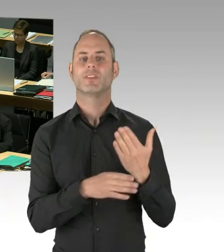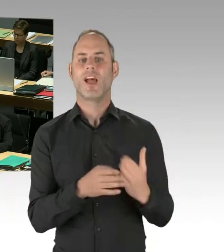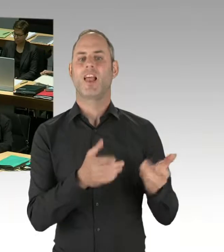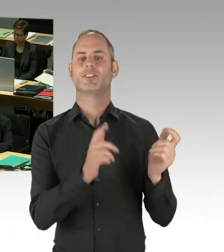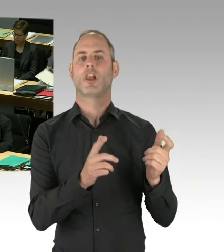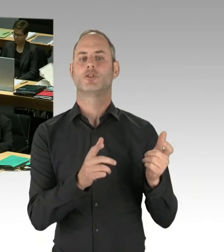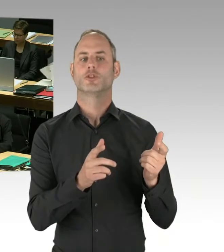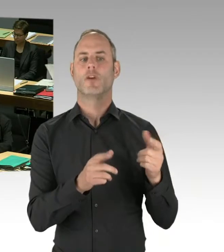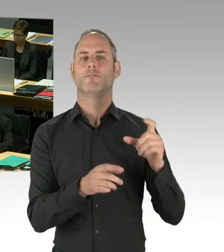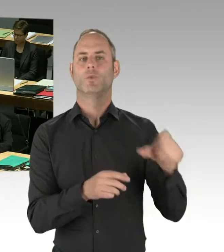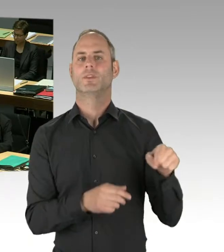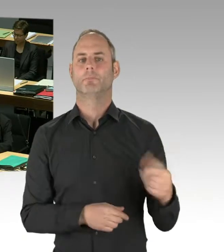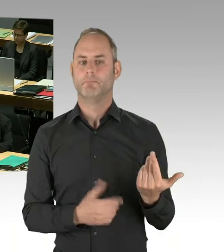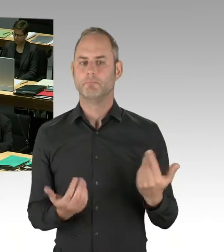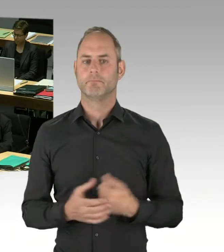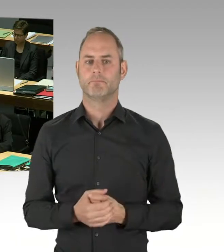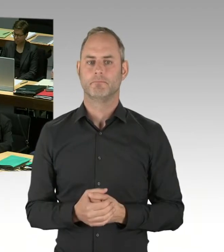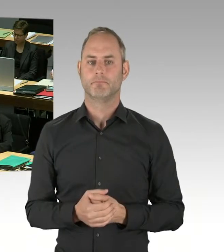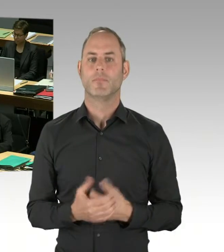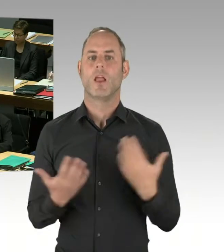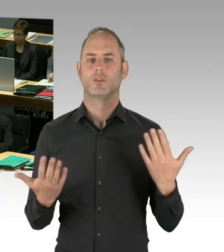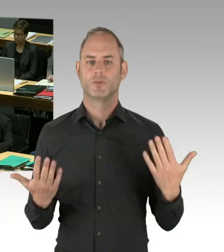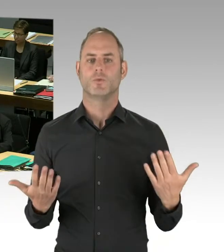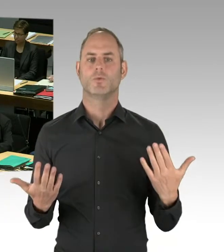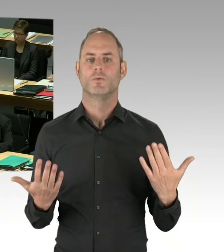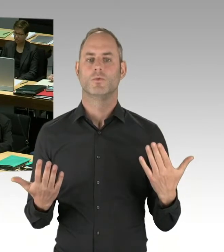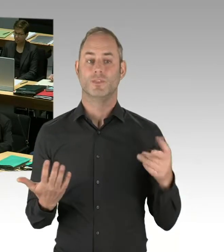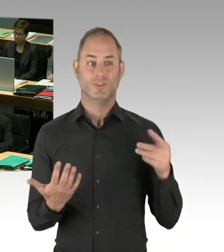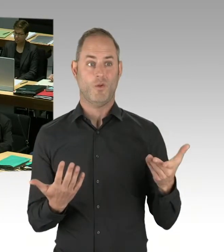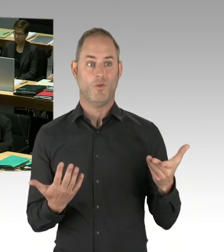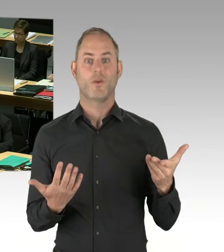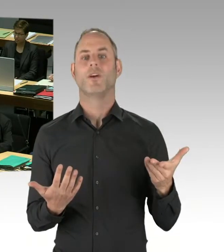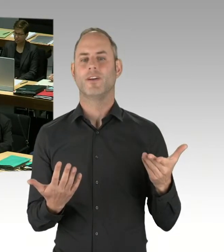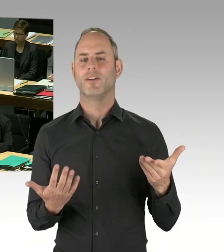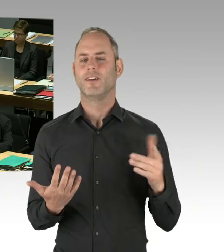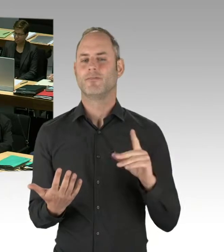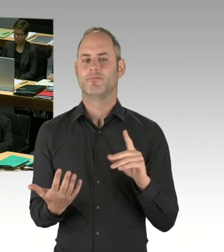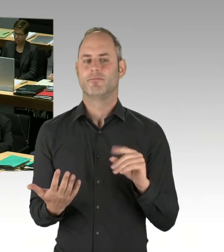und versucht darauf hinzuwirken, in die Richtung, wo wir, glaube ich, auch nicht so sehr zusammen liegen.